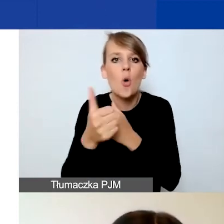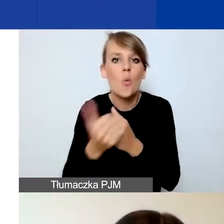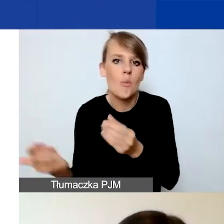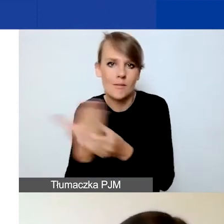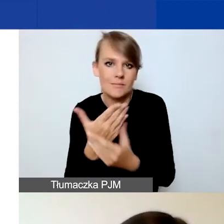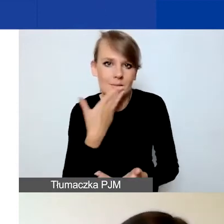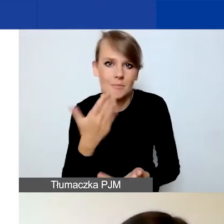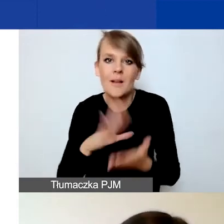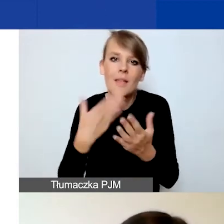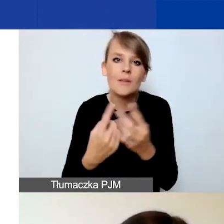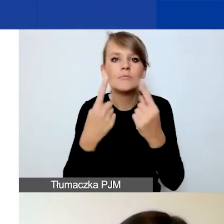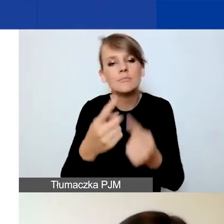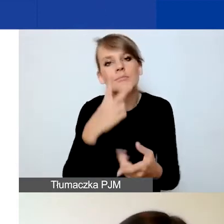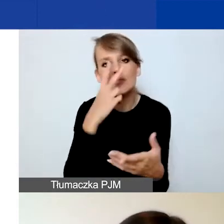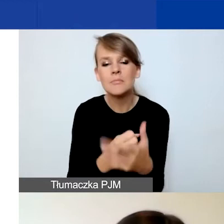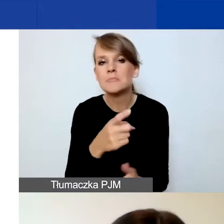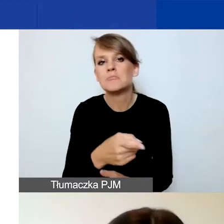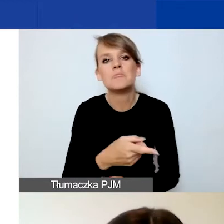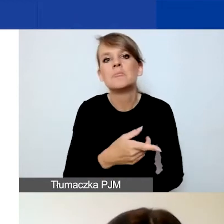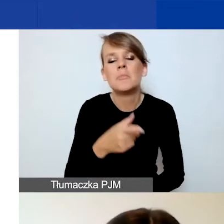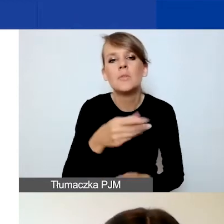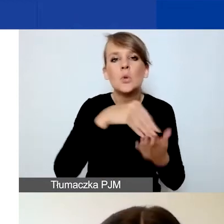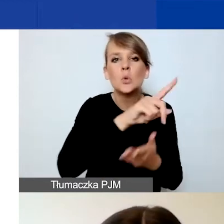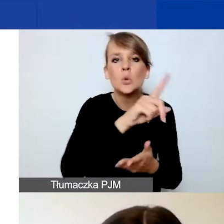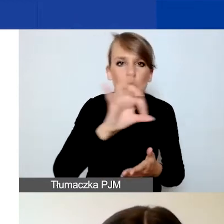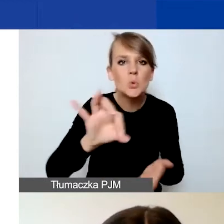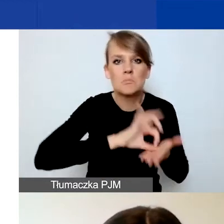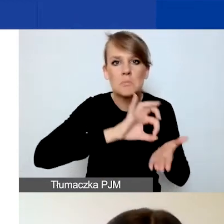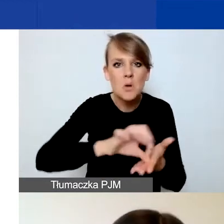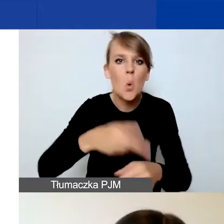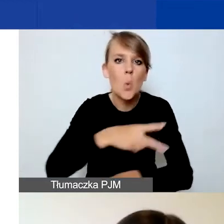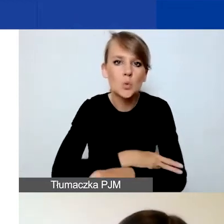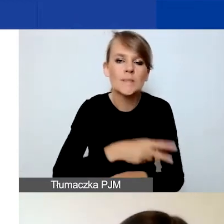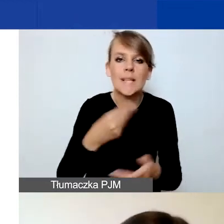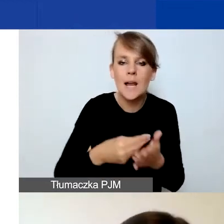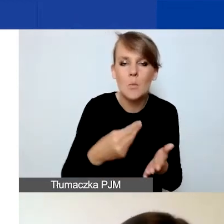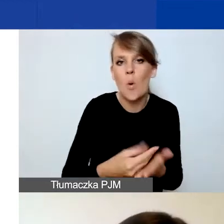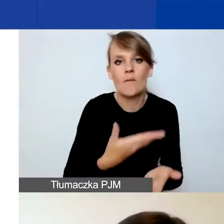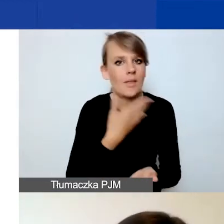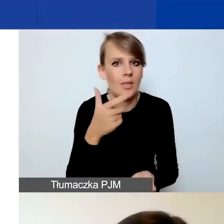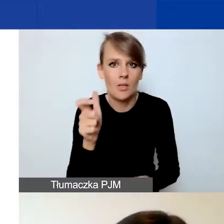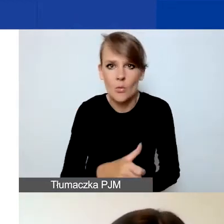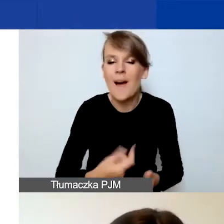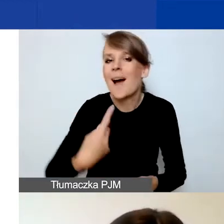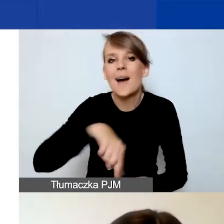że nie zalegacie z płatnościami do ZUS-u czy urzędu skarbowego. My nie prosimy o załączenie żadnych dokumentów